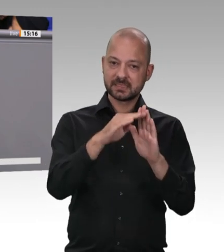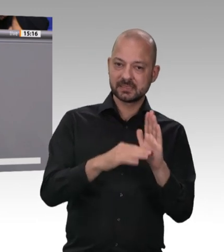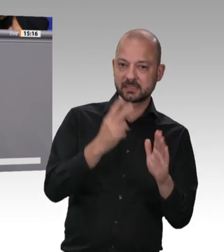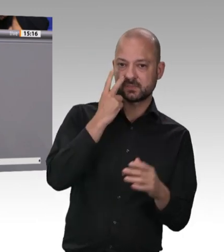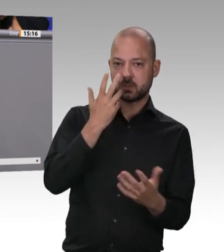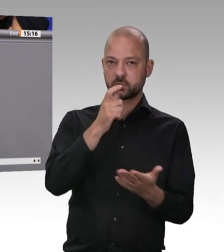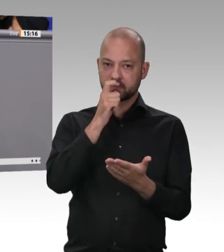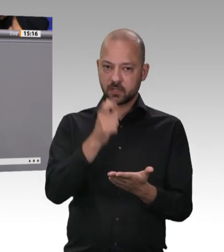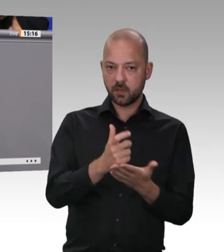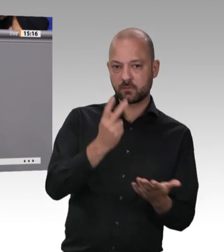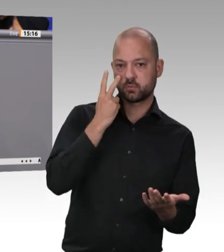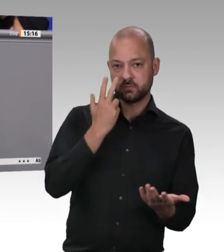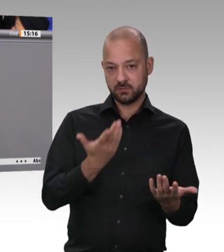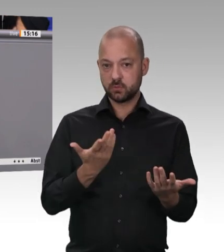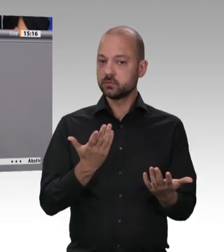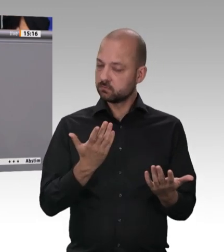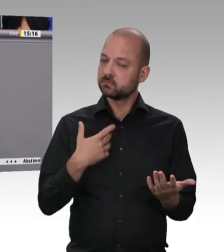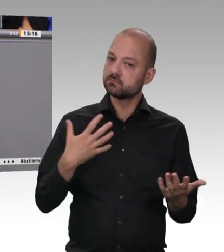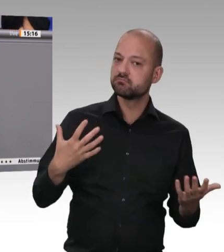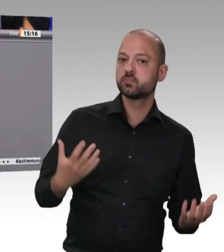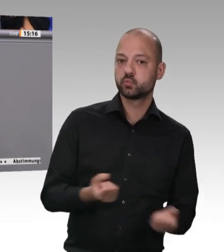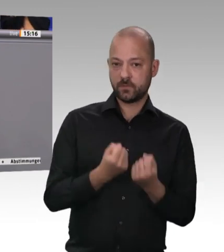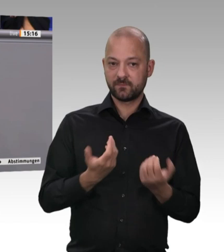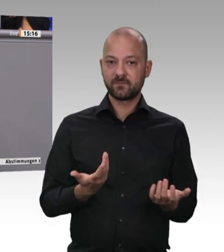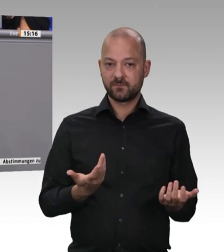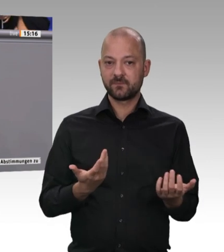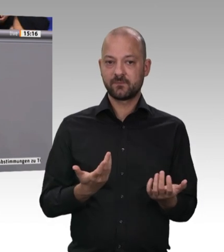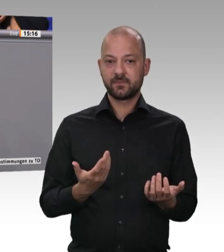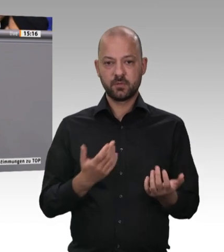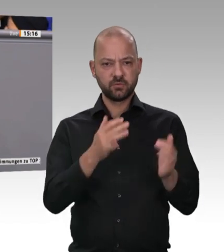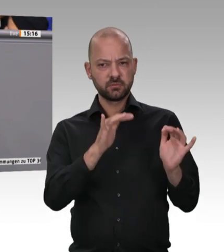hat. Beide Vorschläge sind ja auch in das Eckpunktepapier der Bundesregierung eingeflossen.